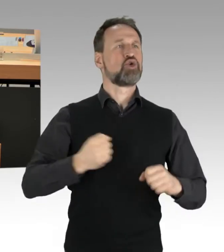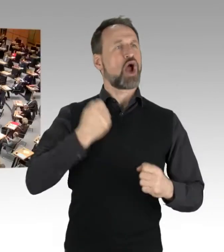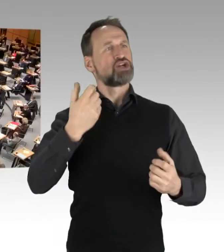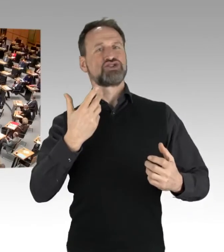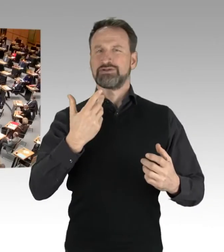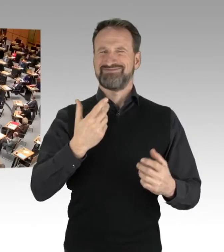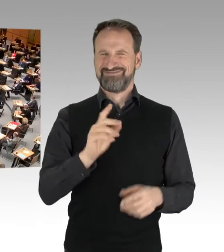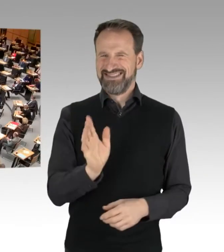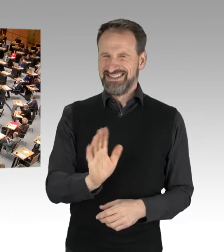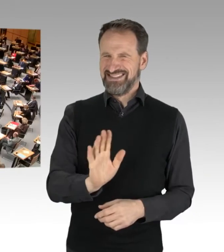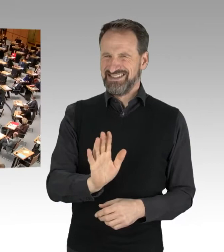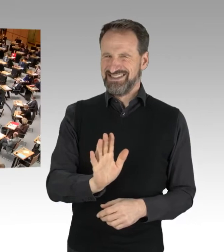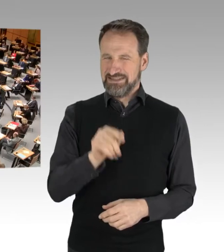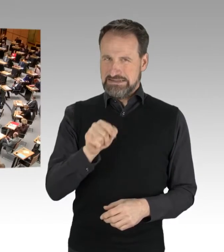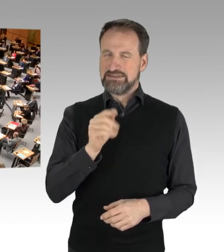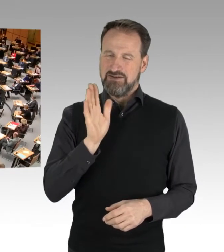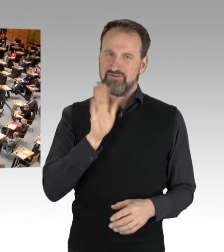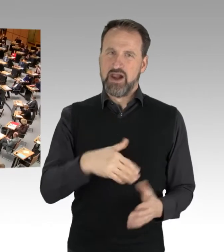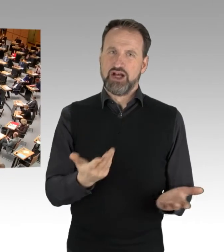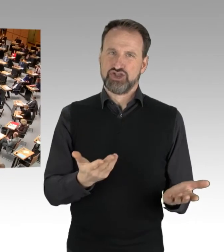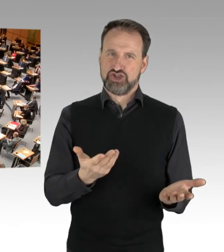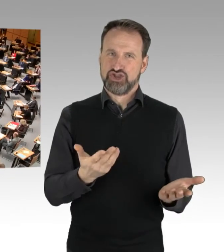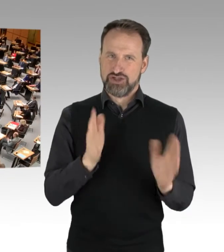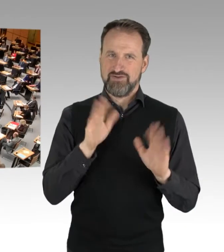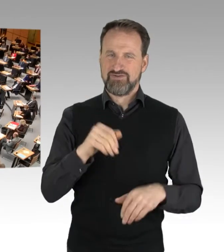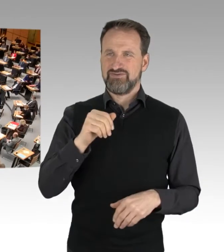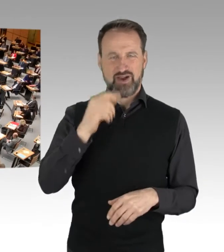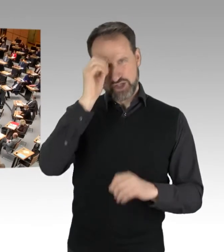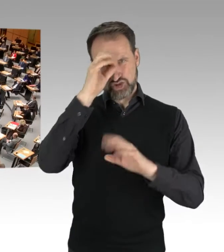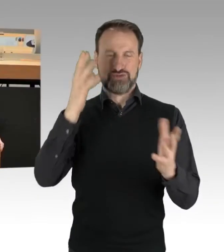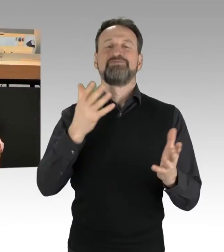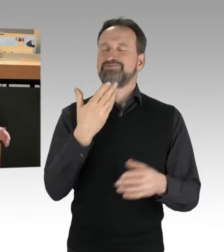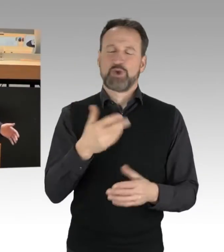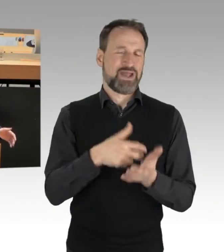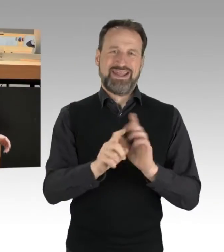Deswegen will ich auch deutlich machen, dass die Berliner Polizei und insbesondere die Einsatz-Hundertschaften